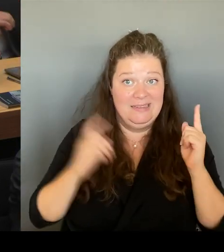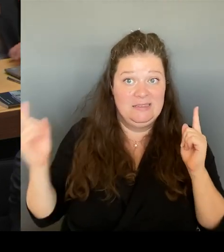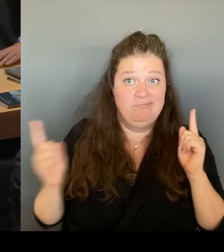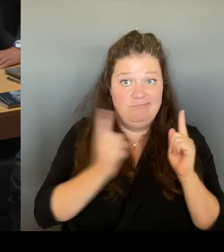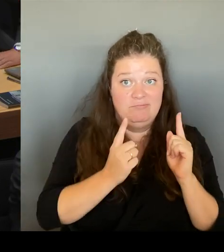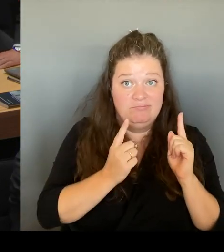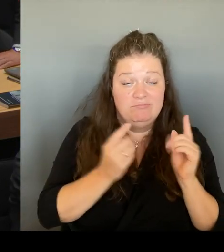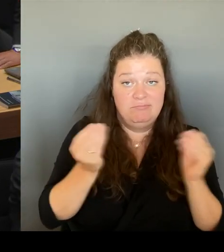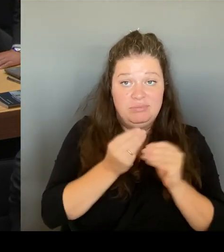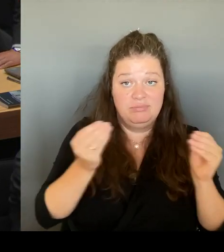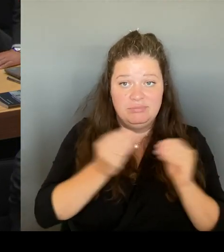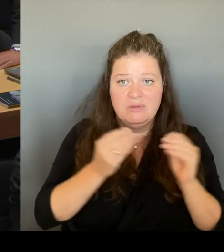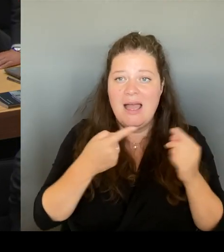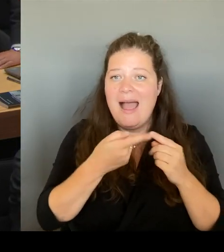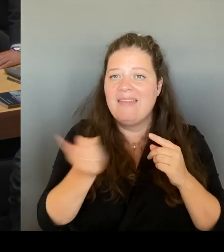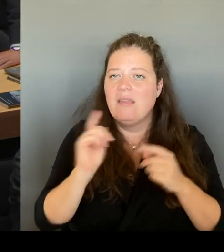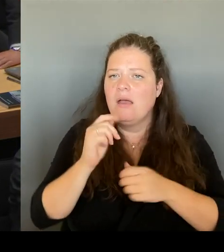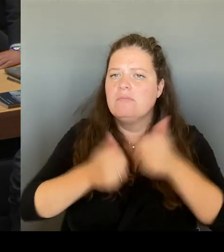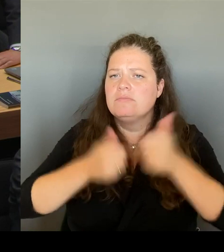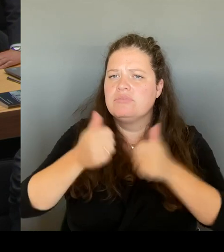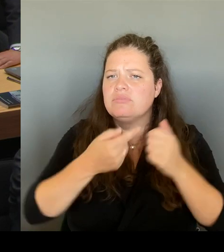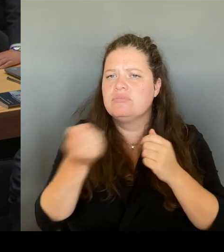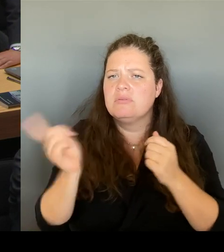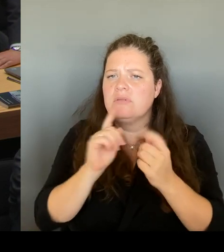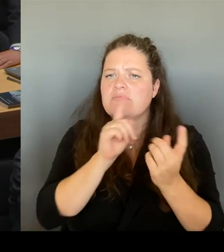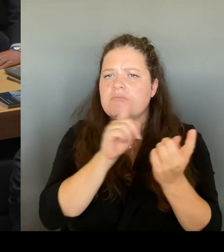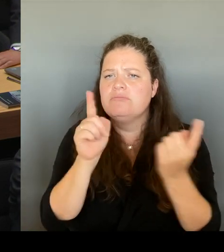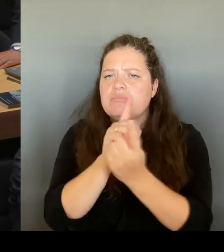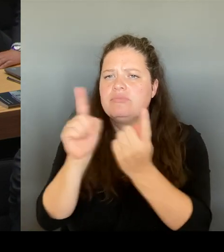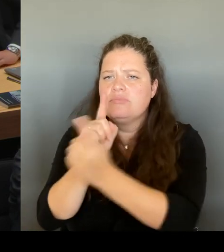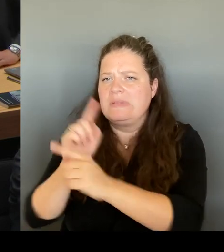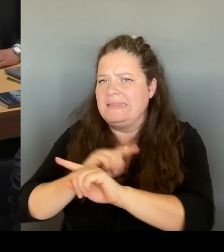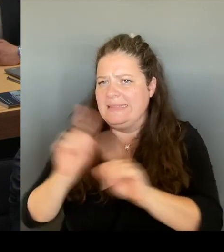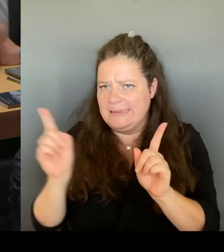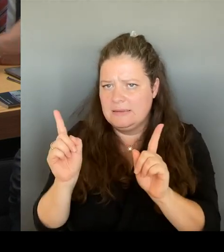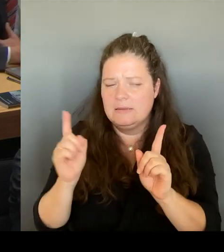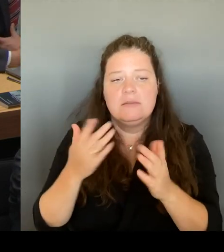Ende kommenden Jahres dort ausziehen wird. Mir persönlich tut es leid, dass es über